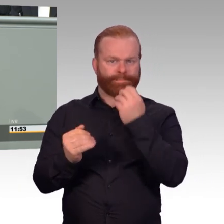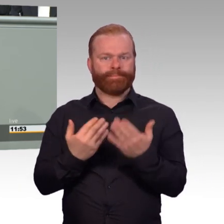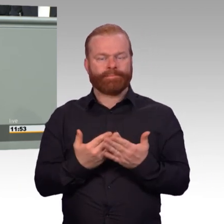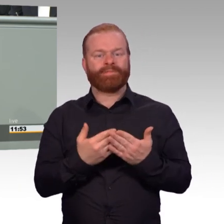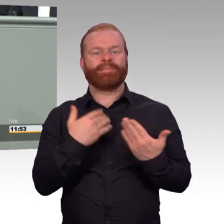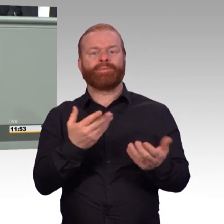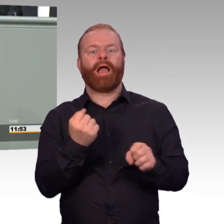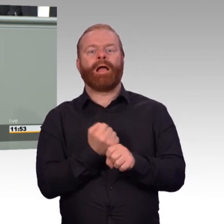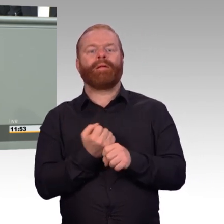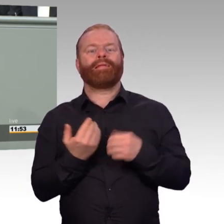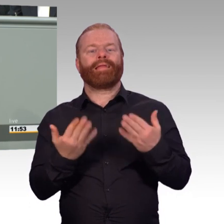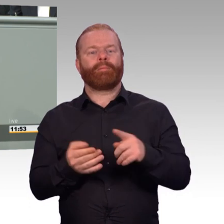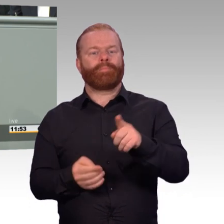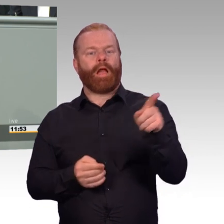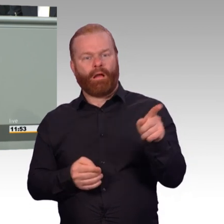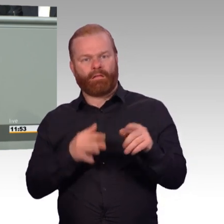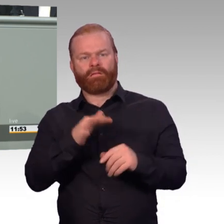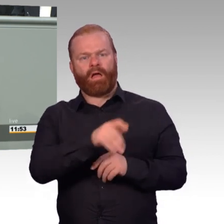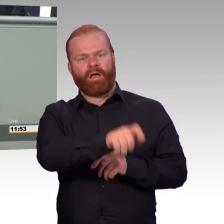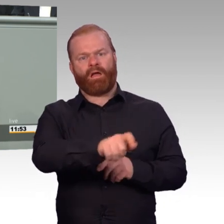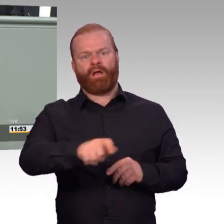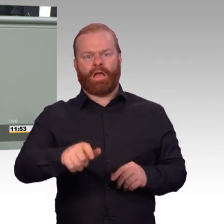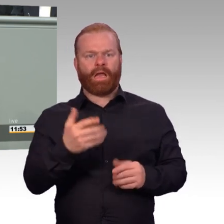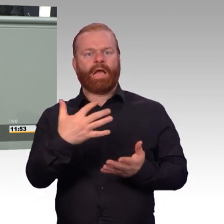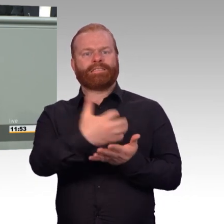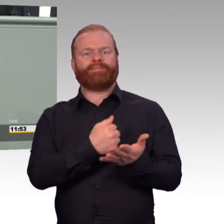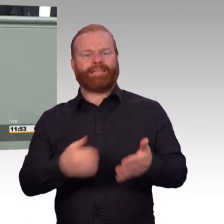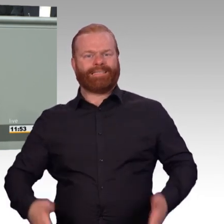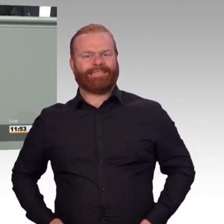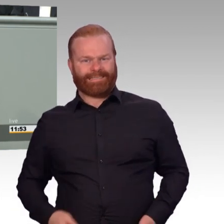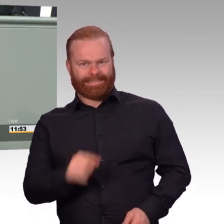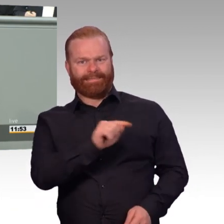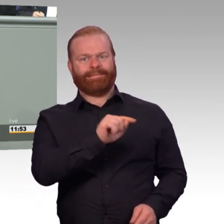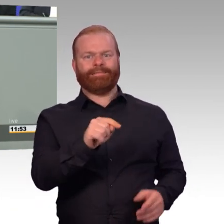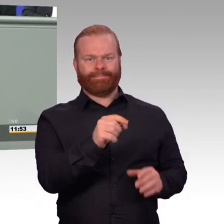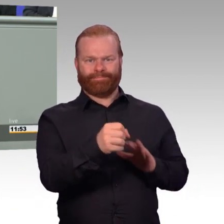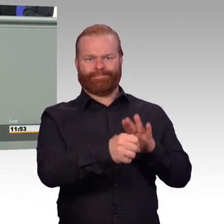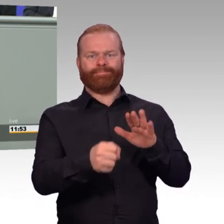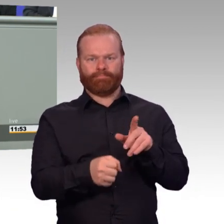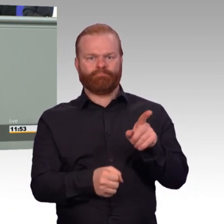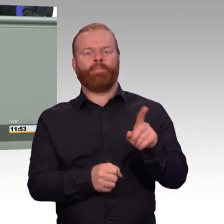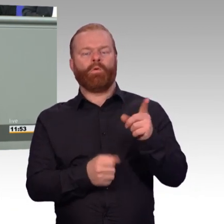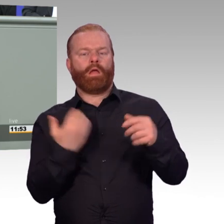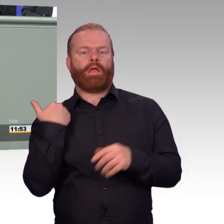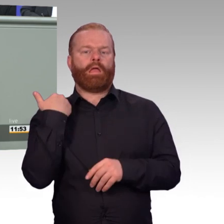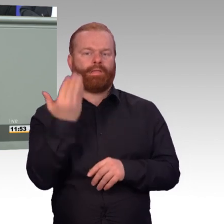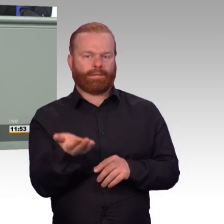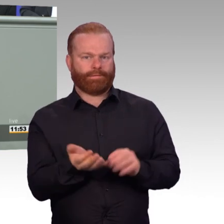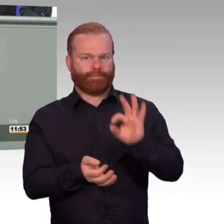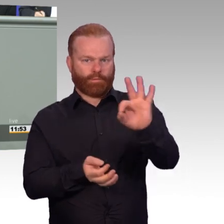dass er künftig auch zehn Monate im Jahr ausgeübt werden kann. Und dass er auch in Teilzeit ausgeübt werden kann.